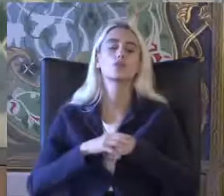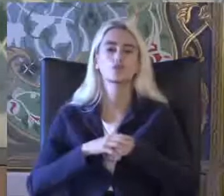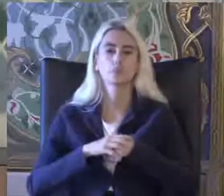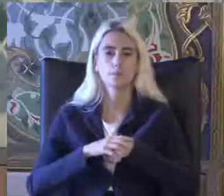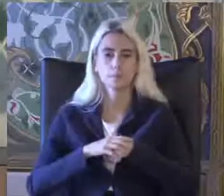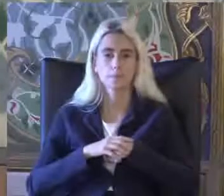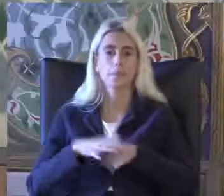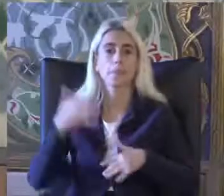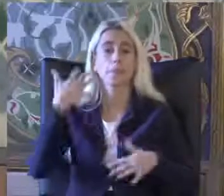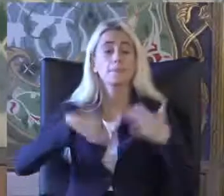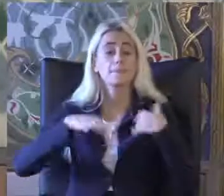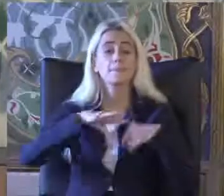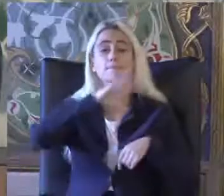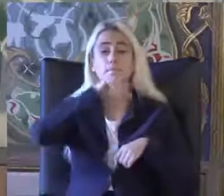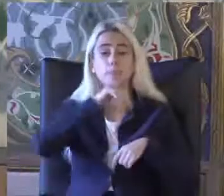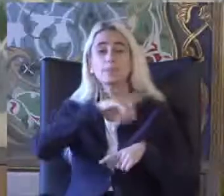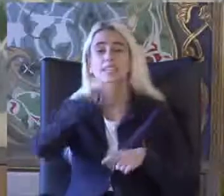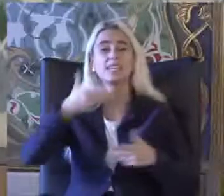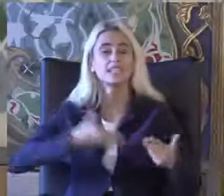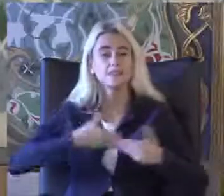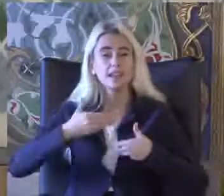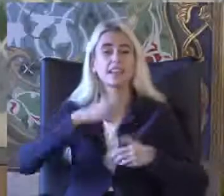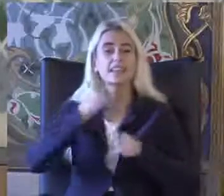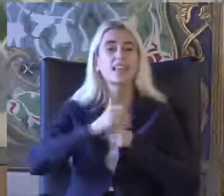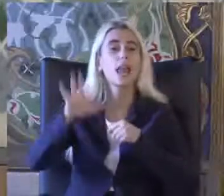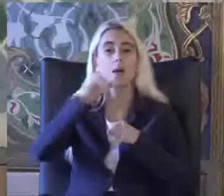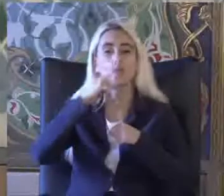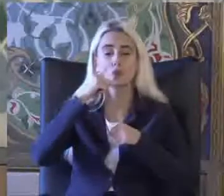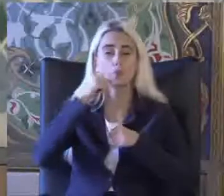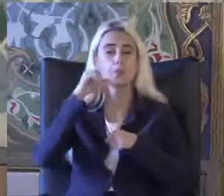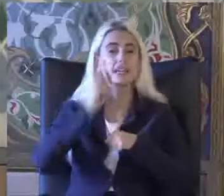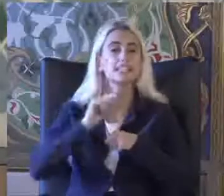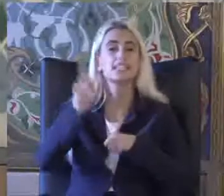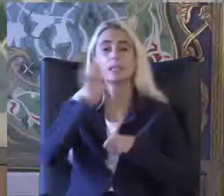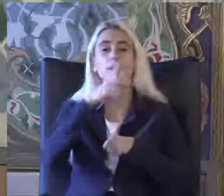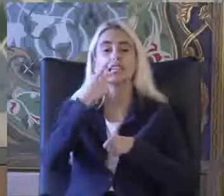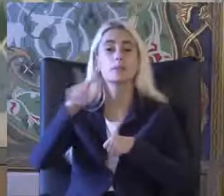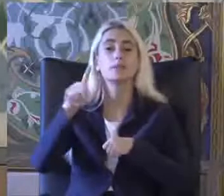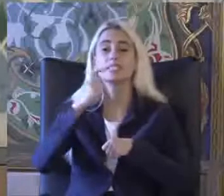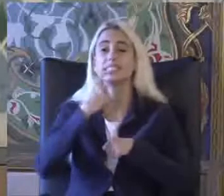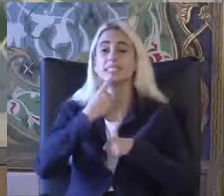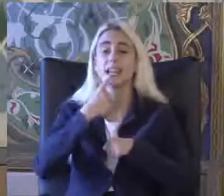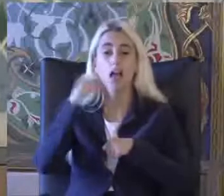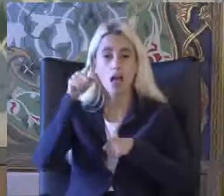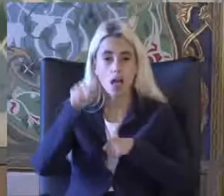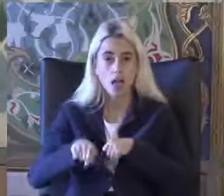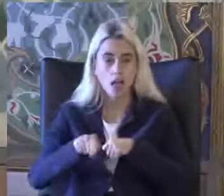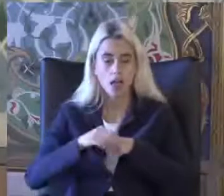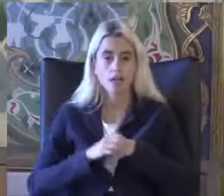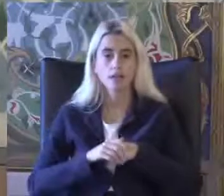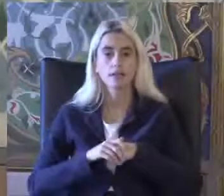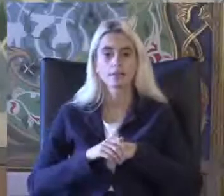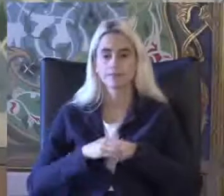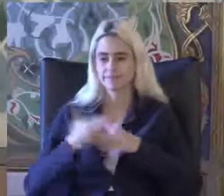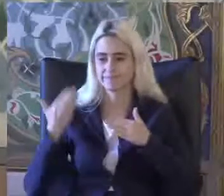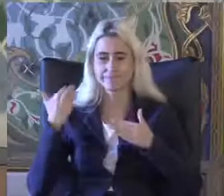Engelli ve Yaşlı Hizmetleri Genel Müdürlüğünün Mayıs 2020 yılında Mayıs 2020'de Yayınladığı